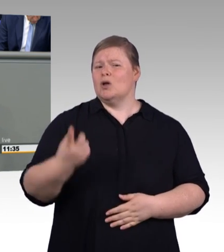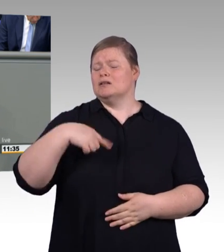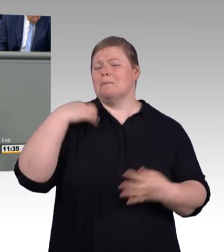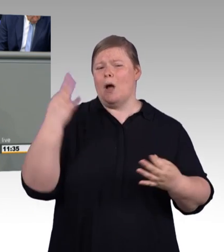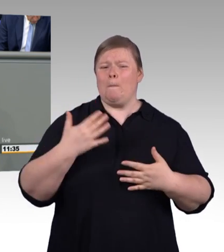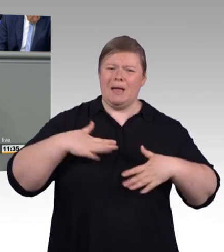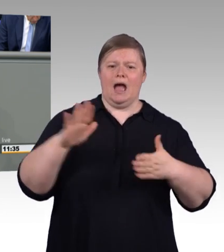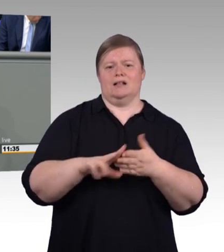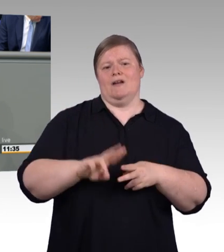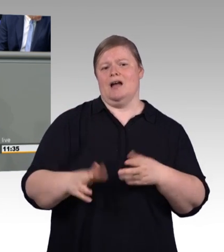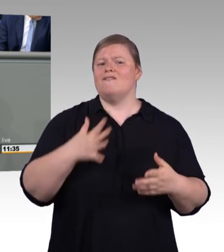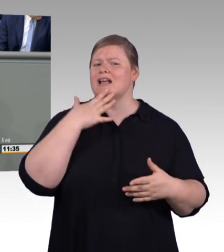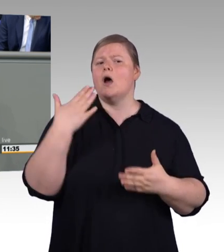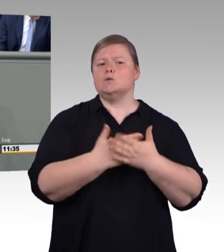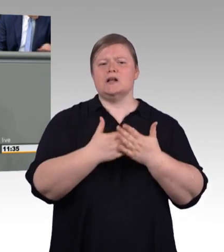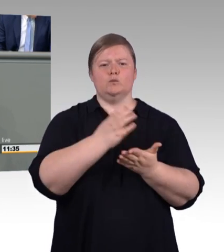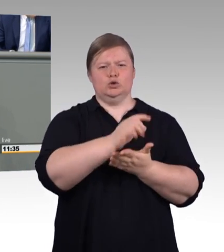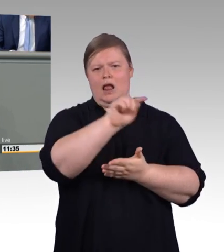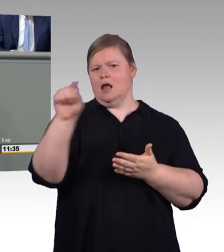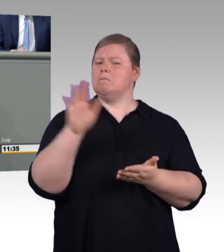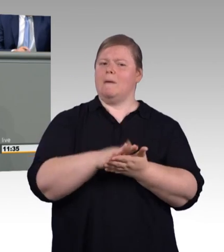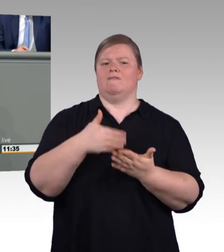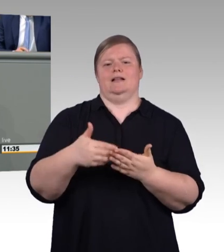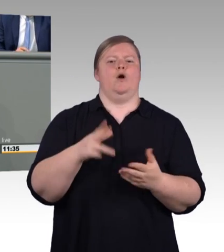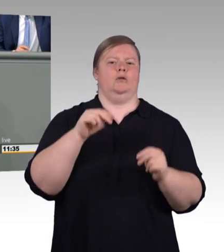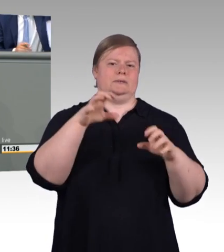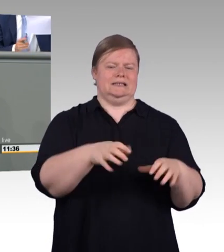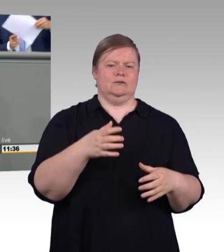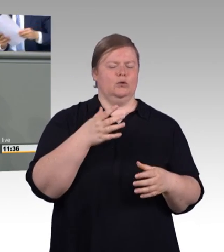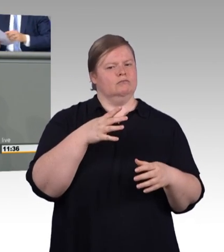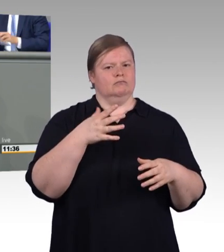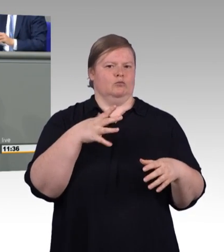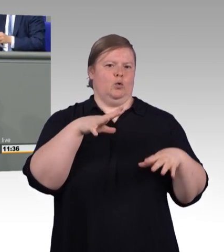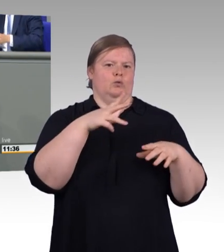fast jeder dritte Student bricht sein Studium ab und verlässt die Universität vorzeitig